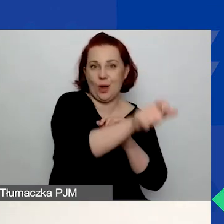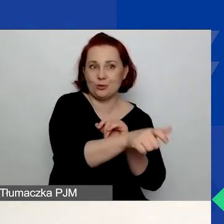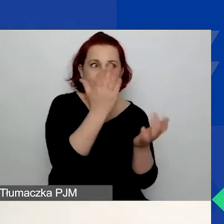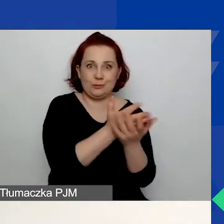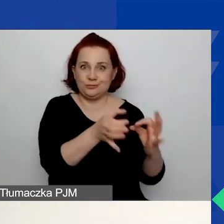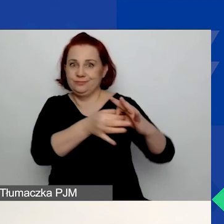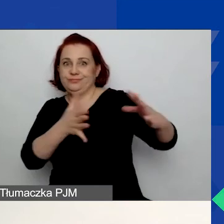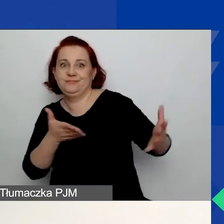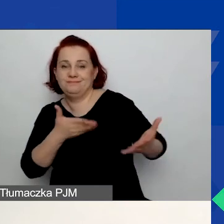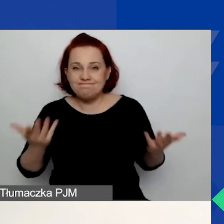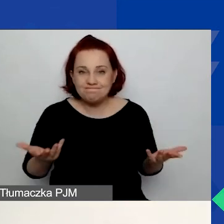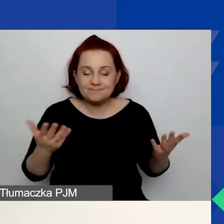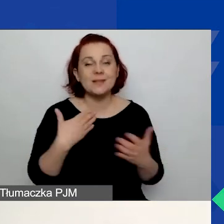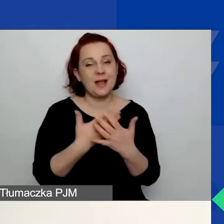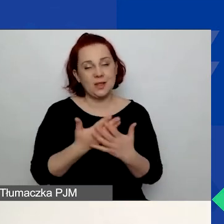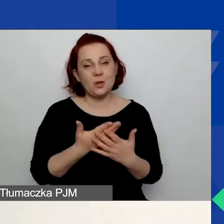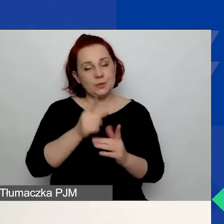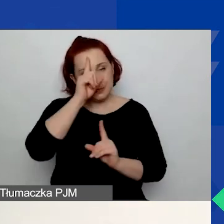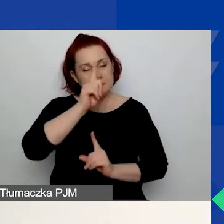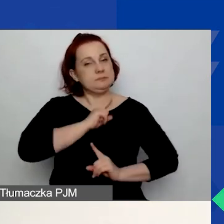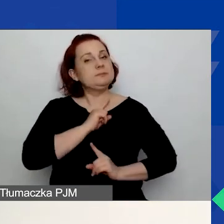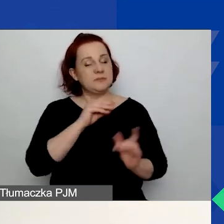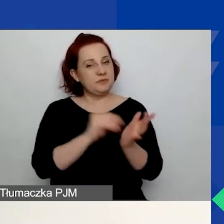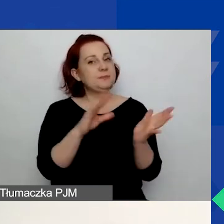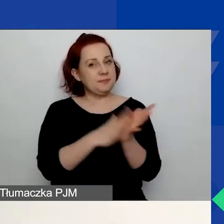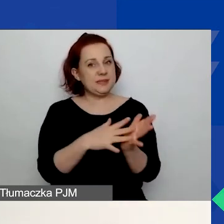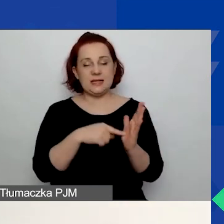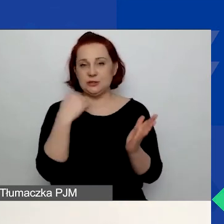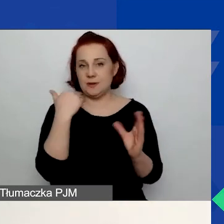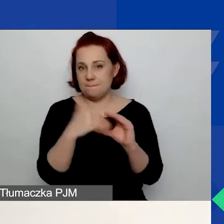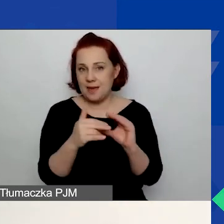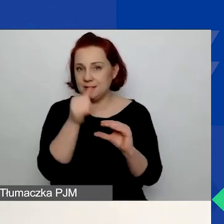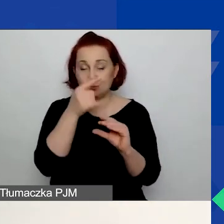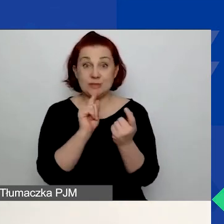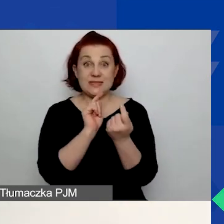Dlatego uważnie po prostu wybierzcie ten adres. Nie możecie go samodzielnie zmienić.